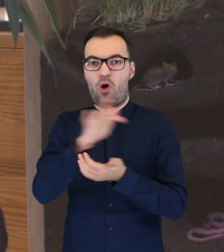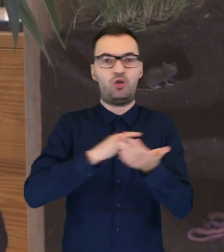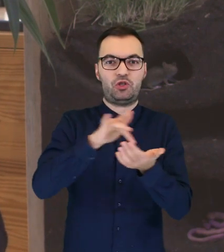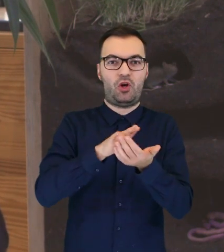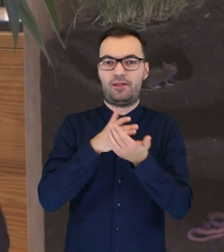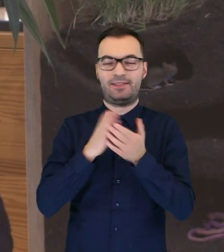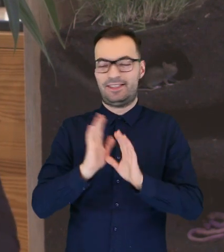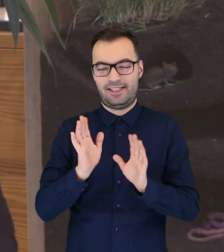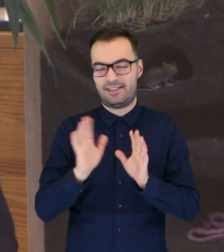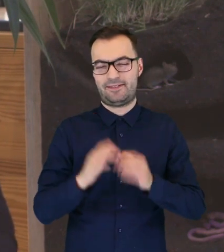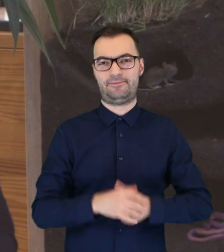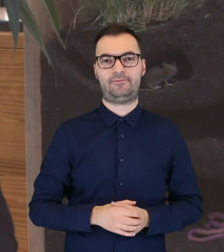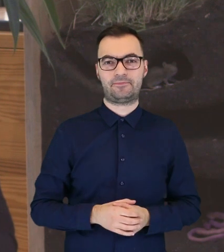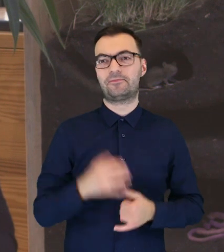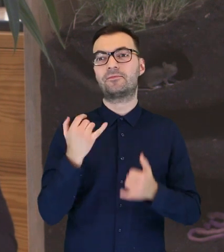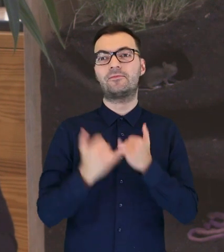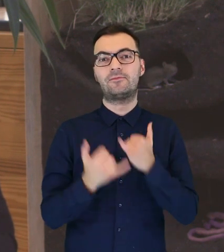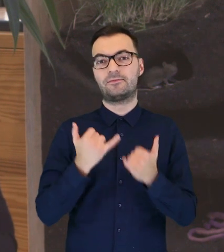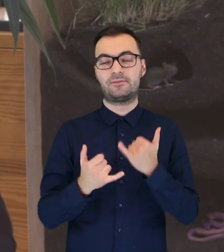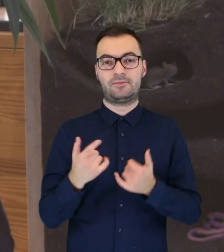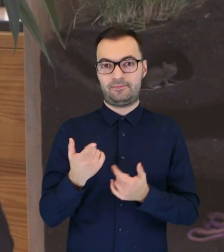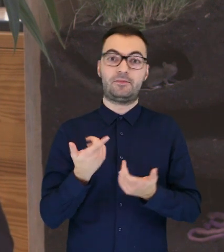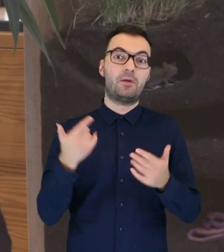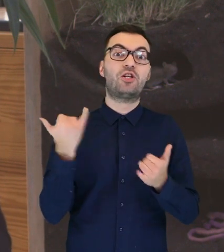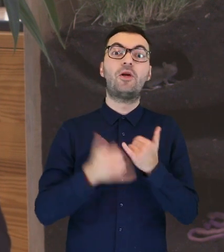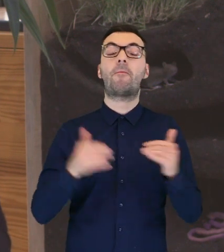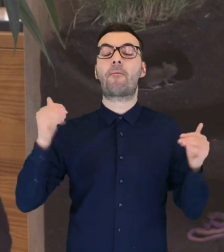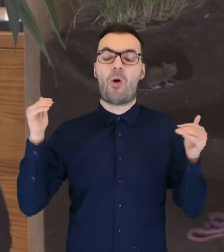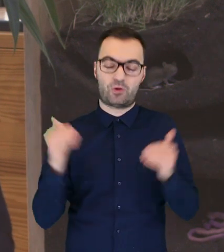do ośrodka, tylko, jeżeli jesteśmy oczywiście w stanie,